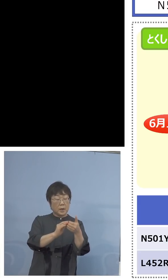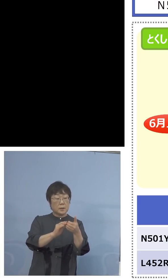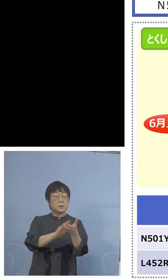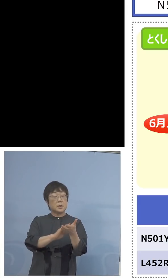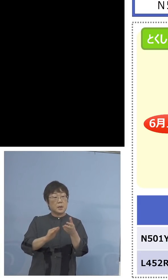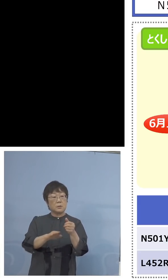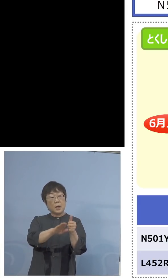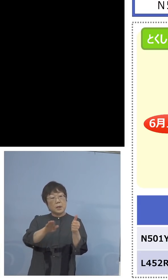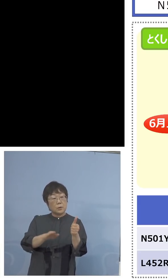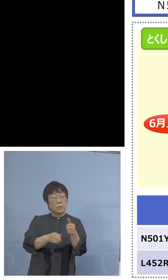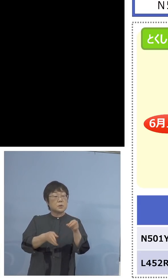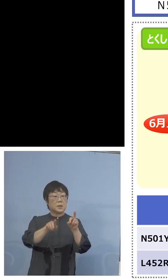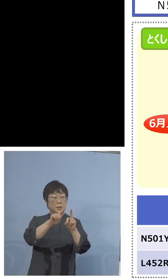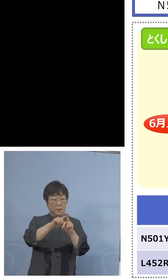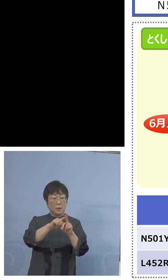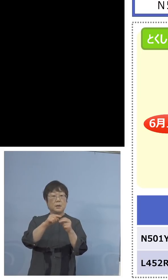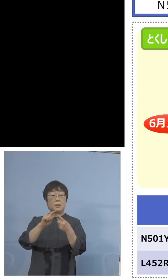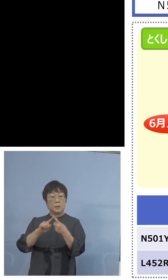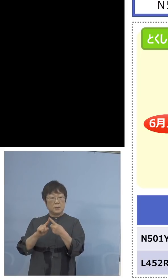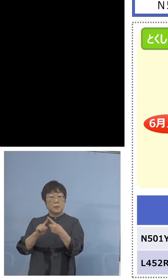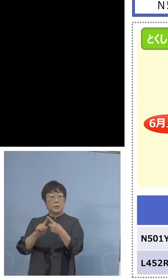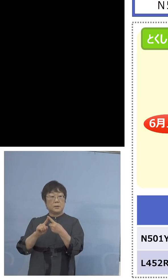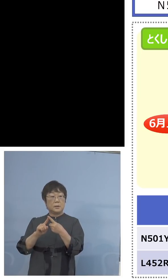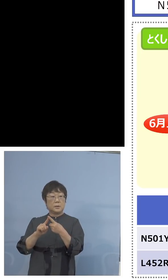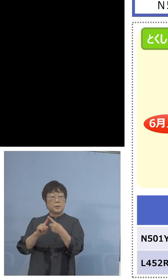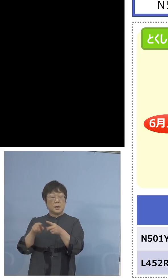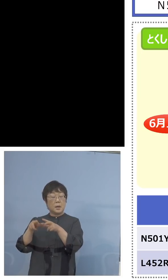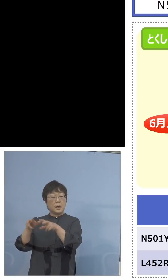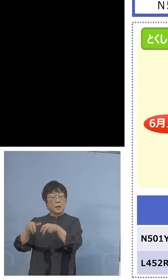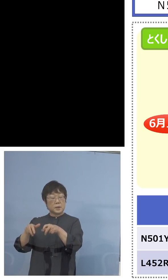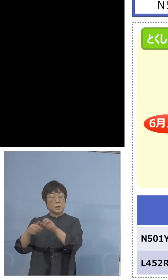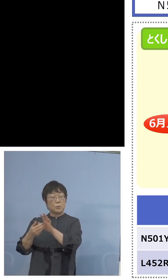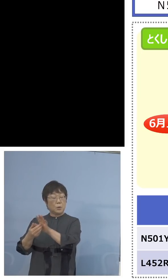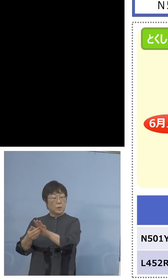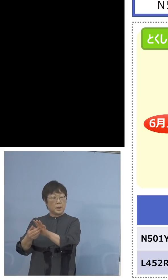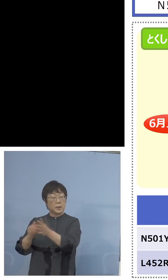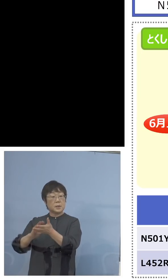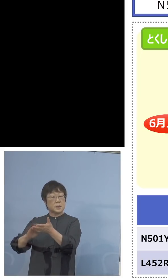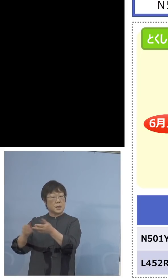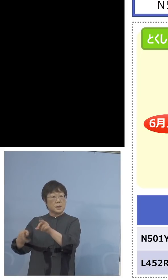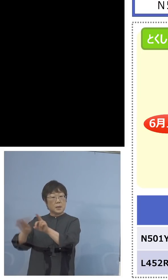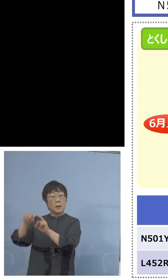あるいはさらなる もう1つやっている家畜防疫衛生センター